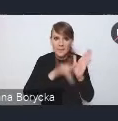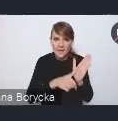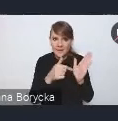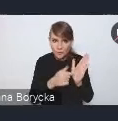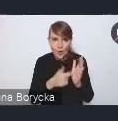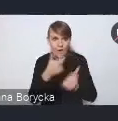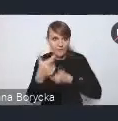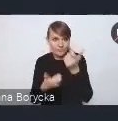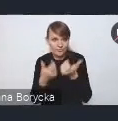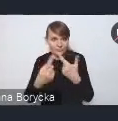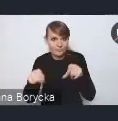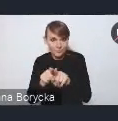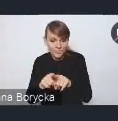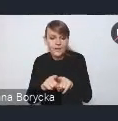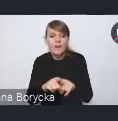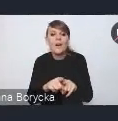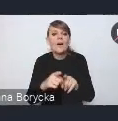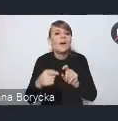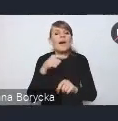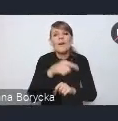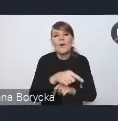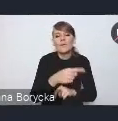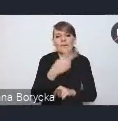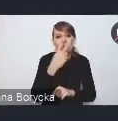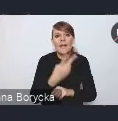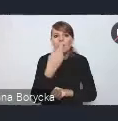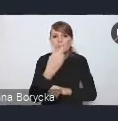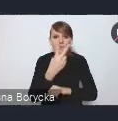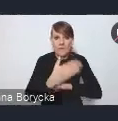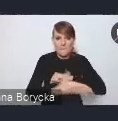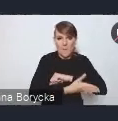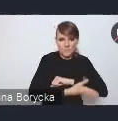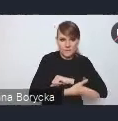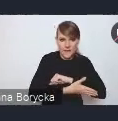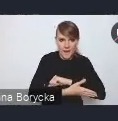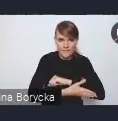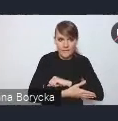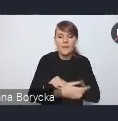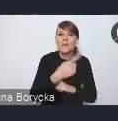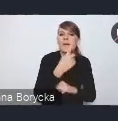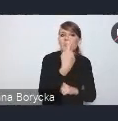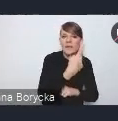jest jego oparcie na dwóch filarach. Pierwszym tym filarem jest budowanie współpracy